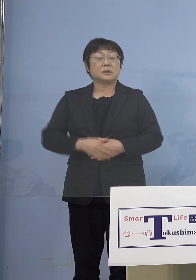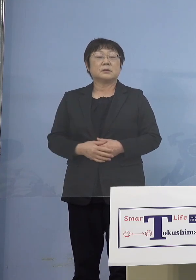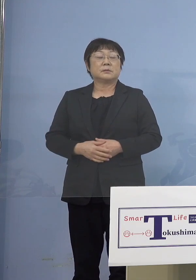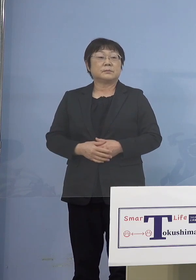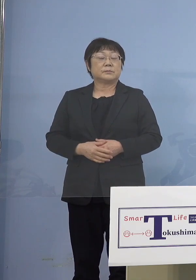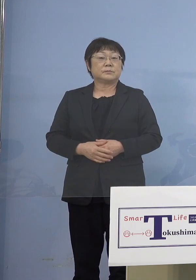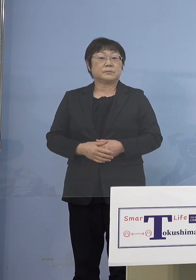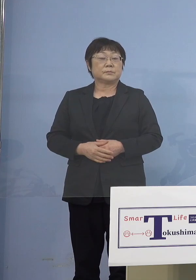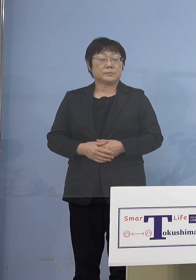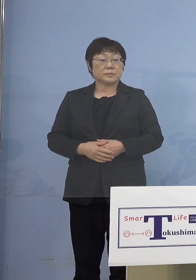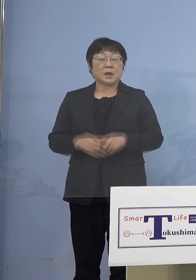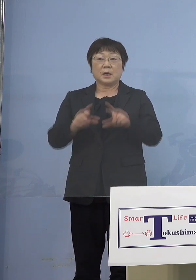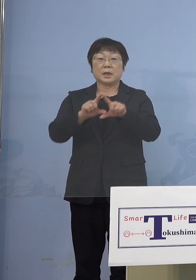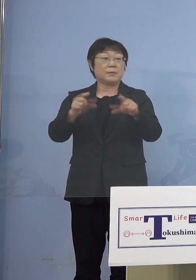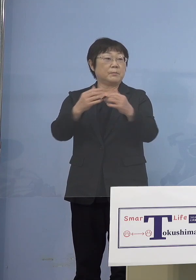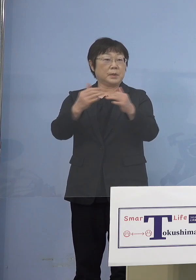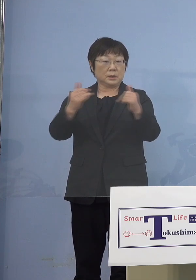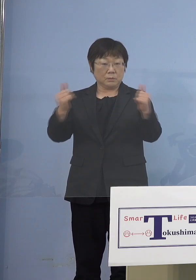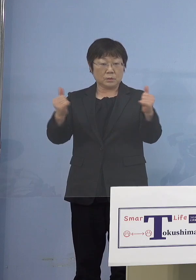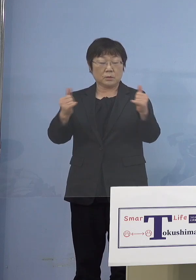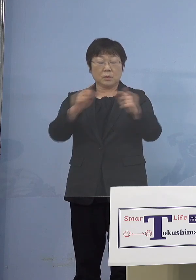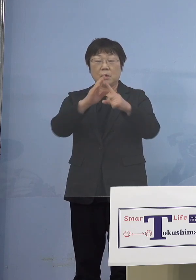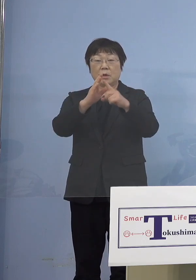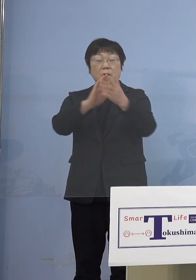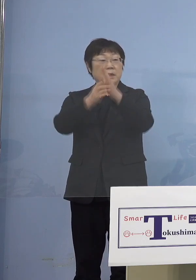（知事） 一般の方、それぞれ県庁の職員の状況を